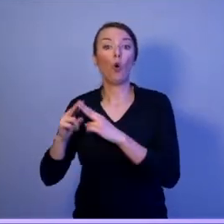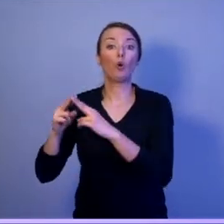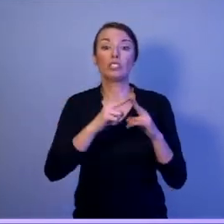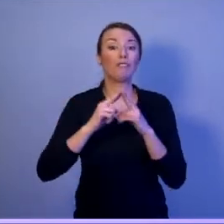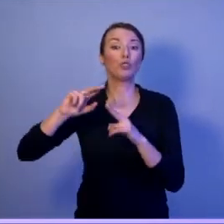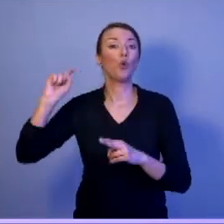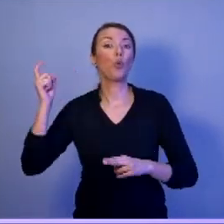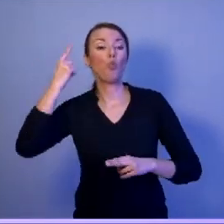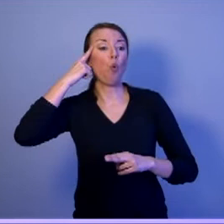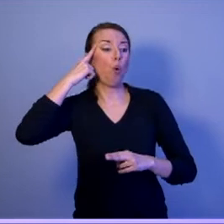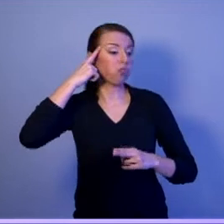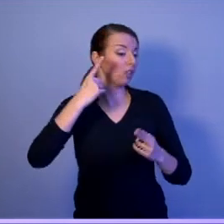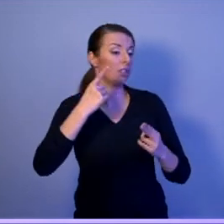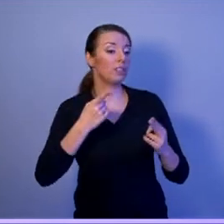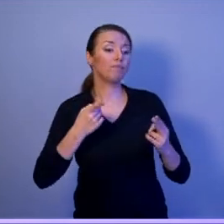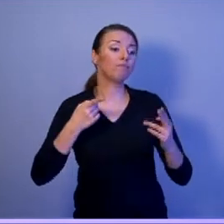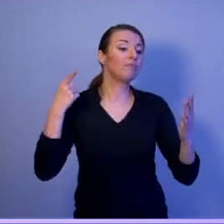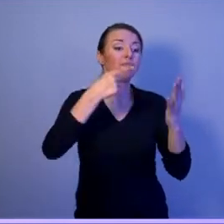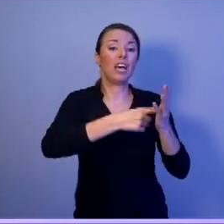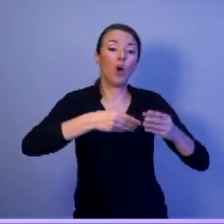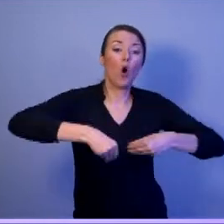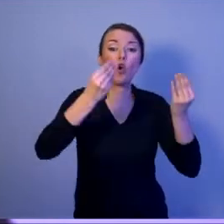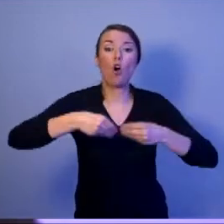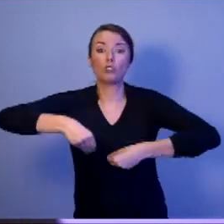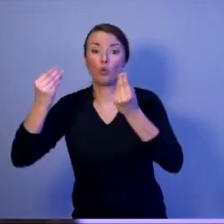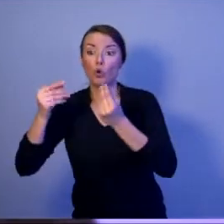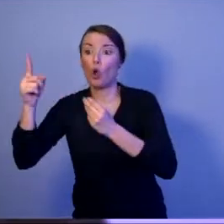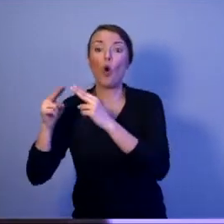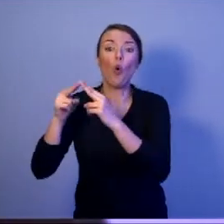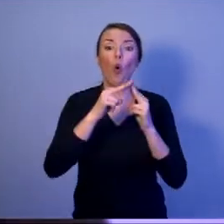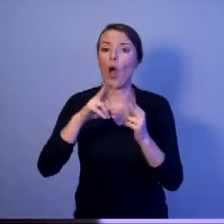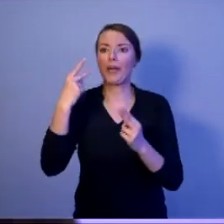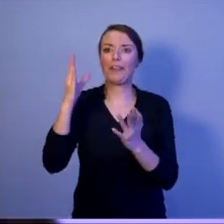ustanawiania, a nie podpisywania jak to robi prezydent Duda.